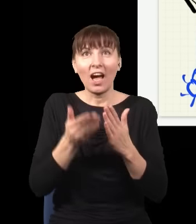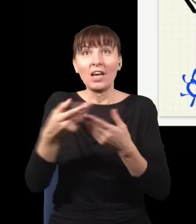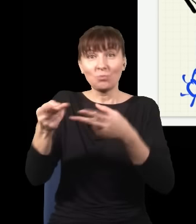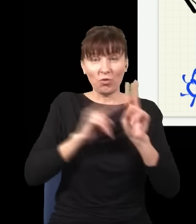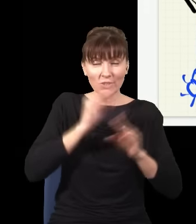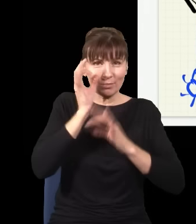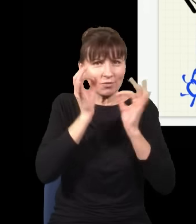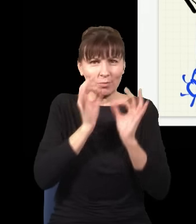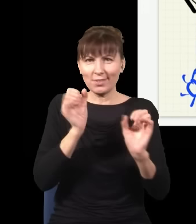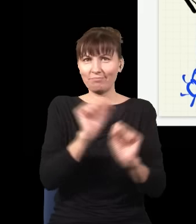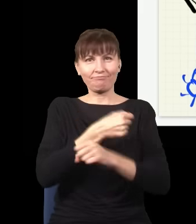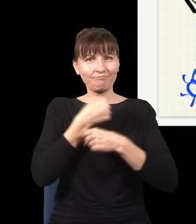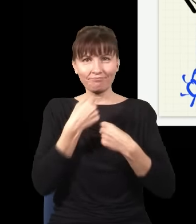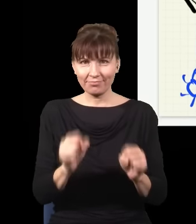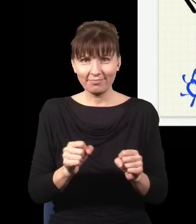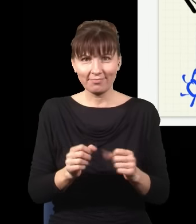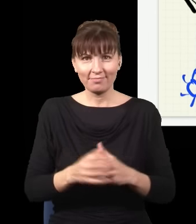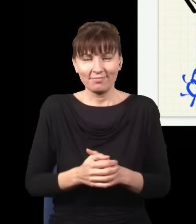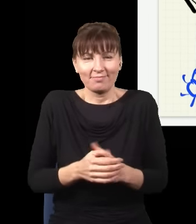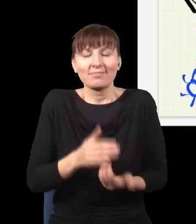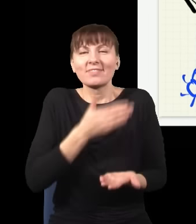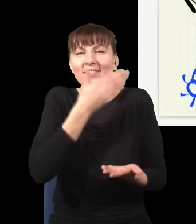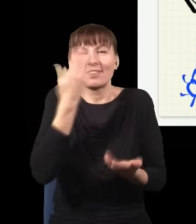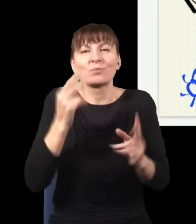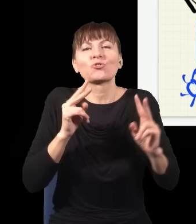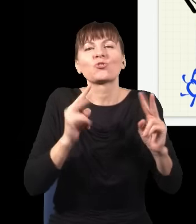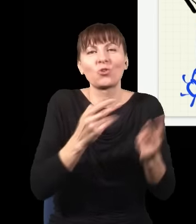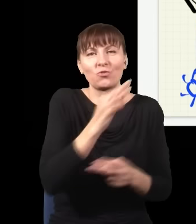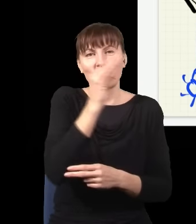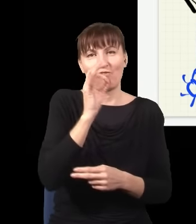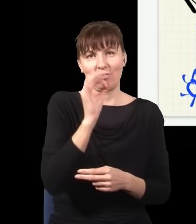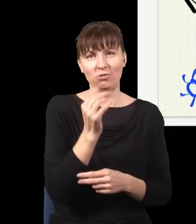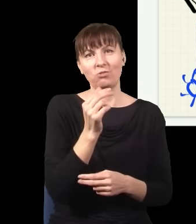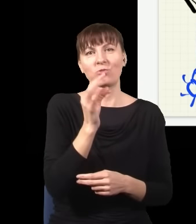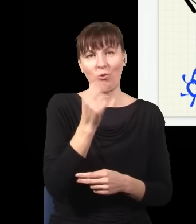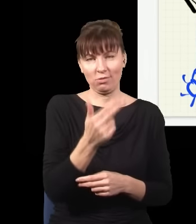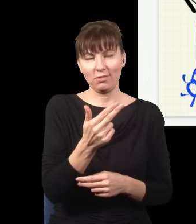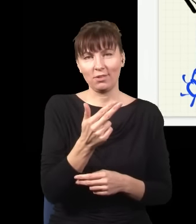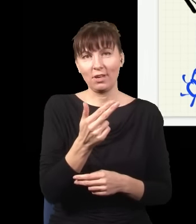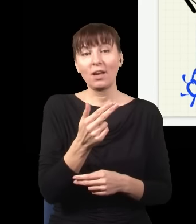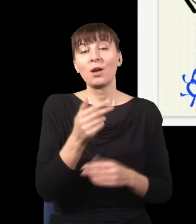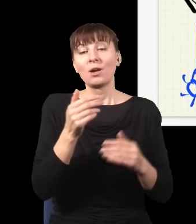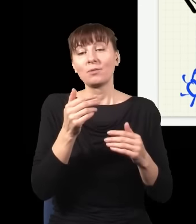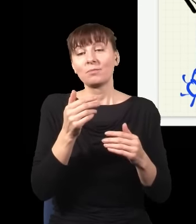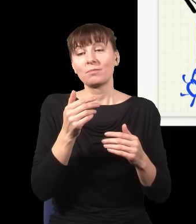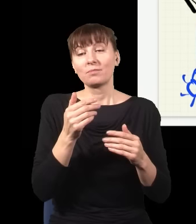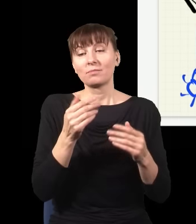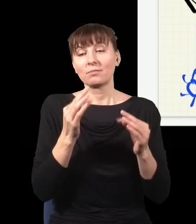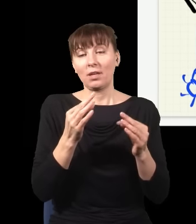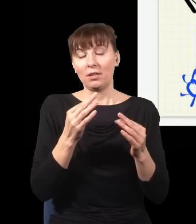to już nie ma siły, nie dowiem się, skąd on się wziął, ponieważ fundamentalnie nie jestem w stanie dowiedzieć się, skąd się ten foton wziął, nagle pojawia się interferencja.